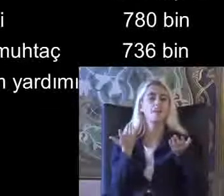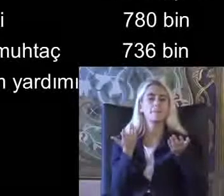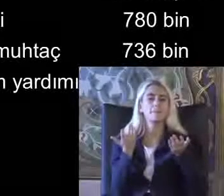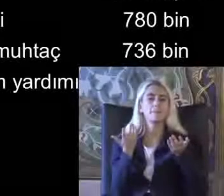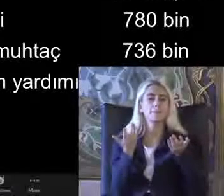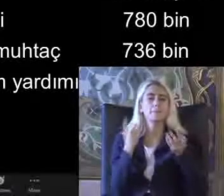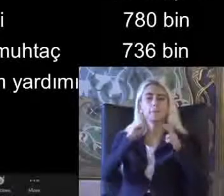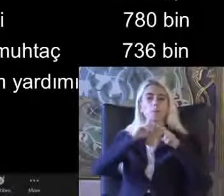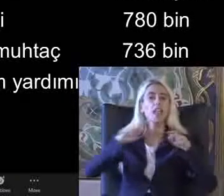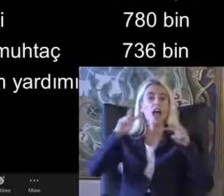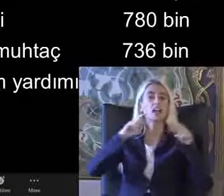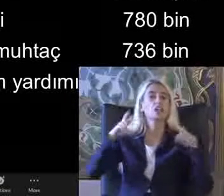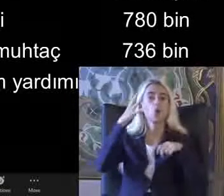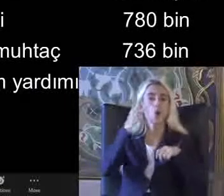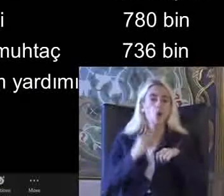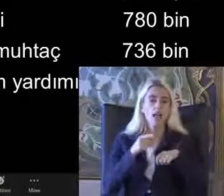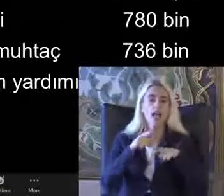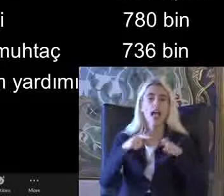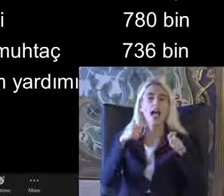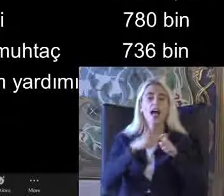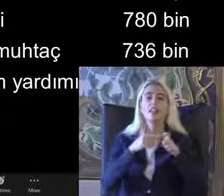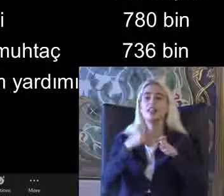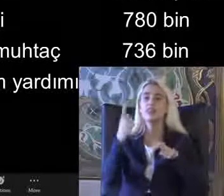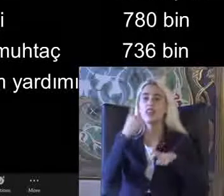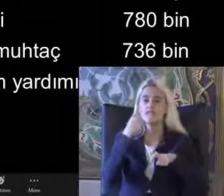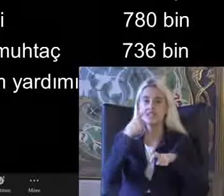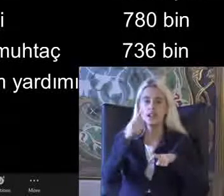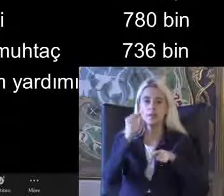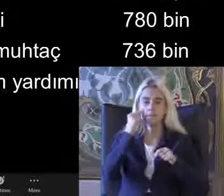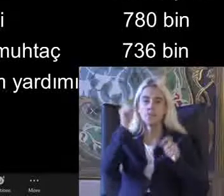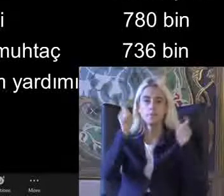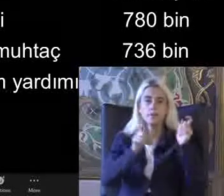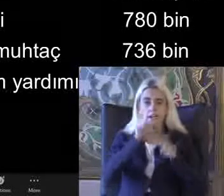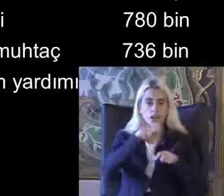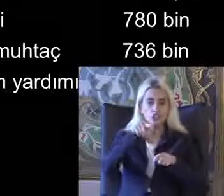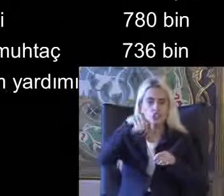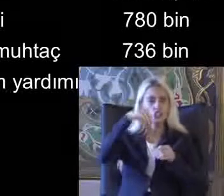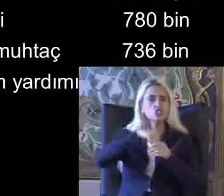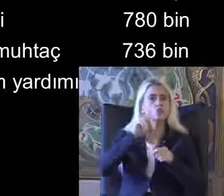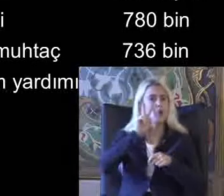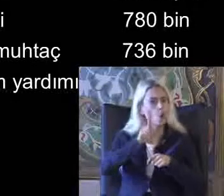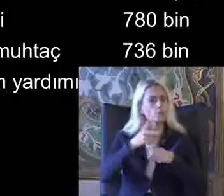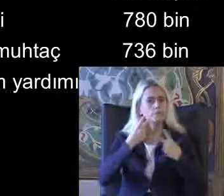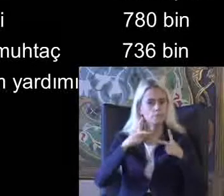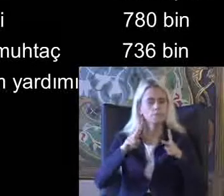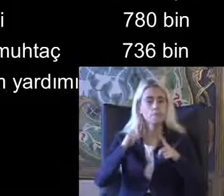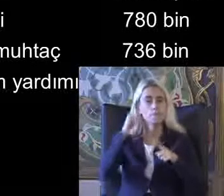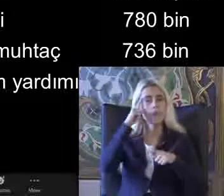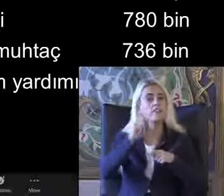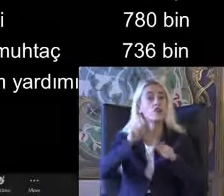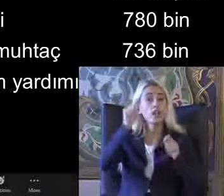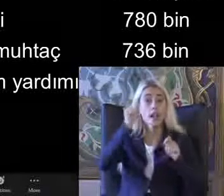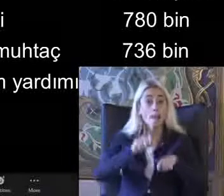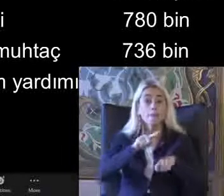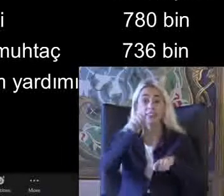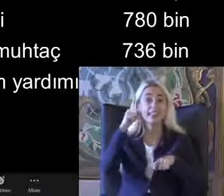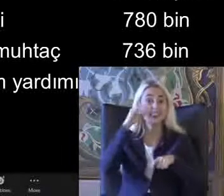Ayrıntılı olarak e-devlet'te de engelli bireyler raporlarını görebiliyorlar Eğer başvuru yaptılarsa tıbbi sistemi